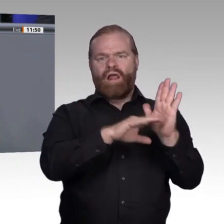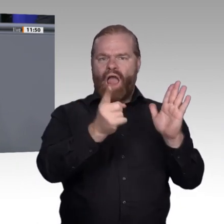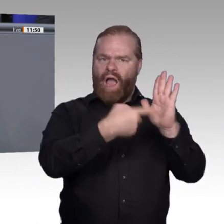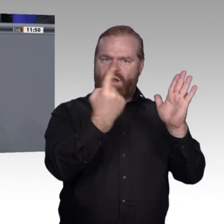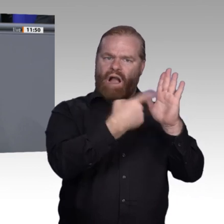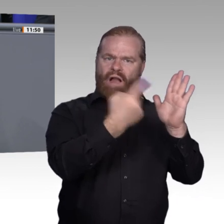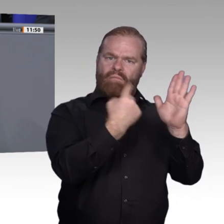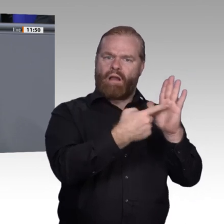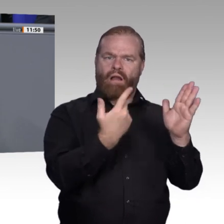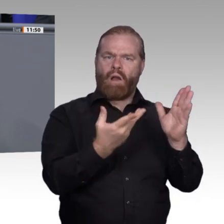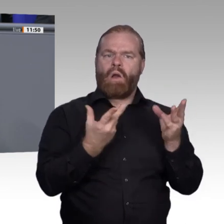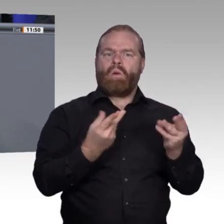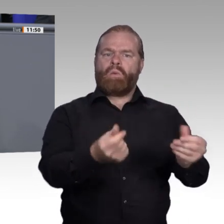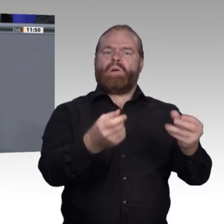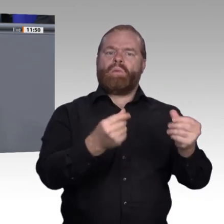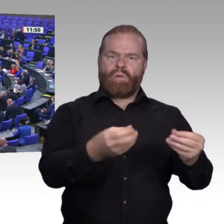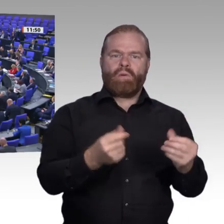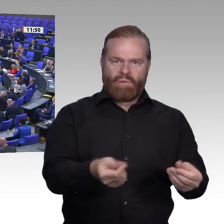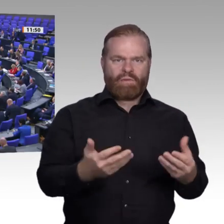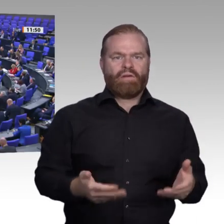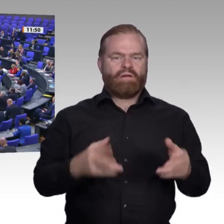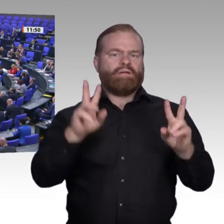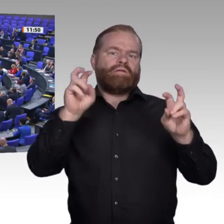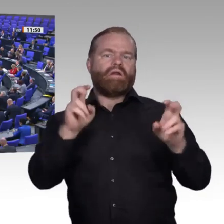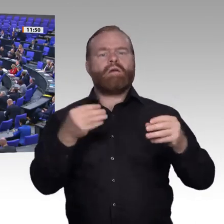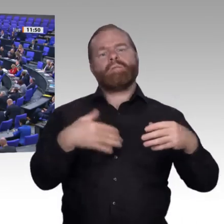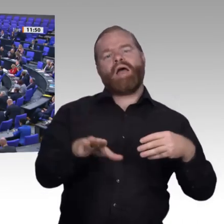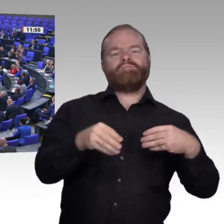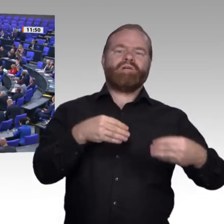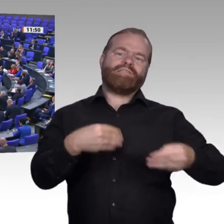zu sichern. Es geht Ihnen in Wahrheit darum, Willkür